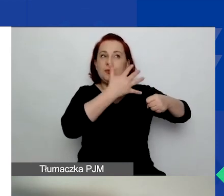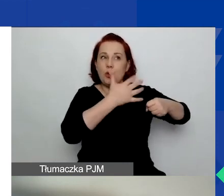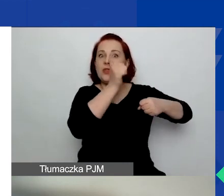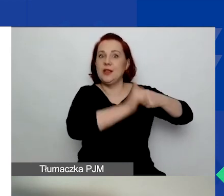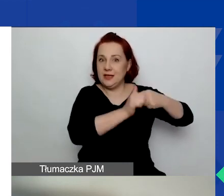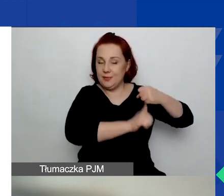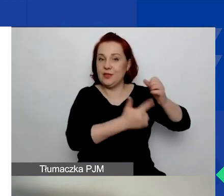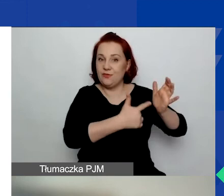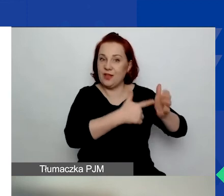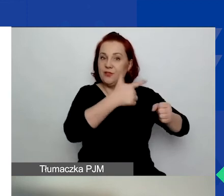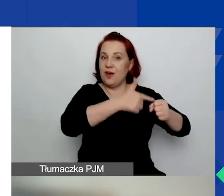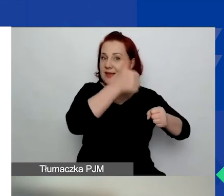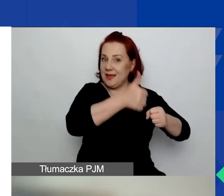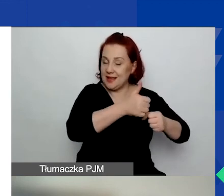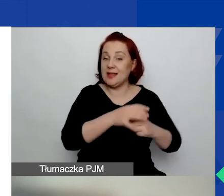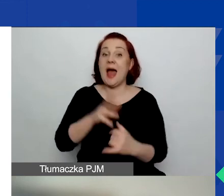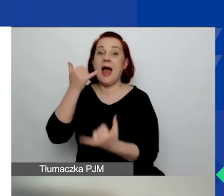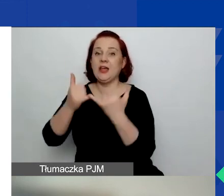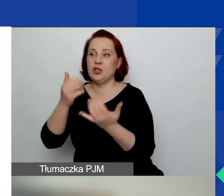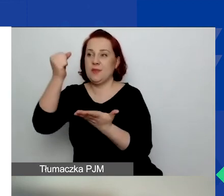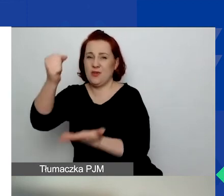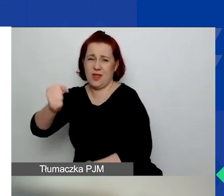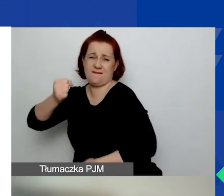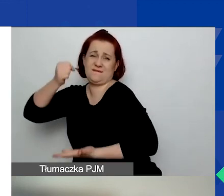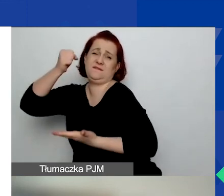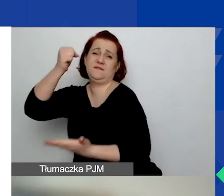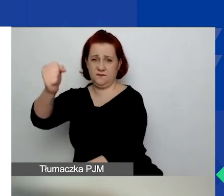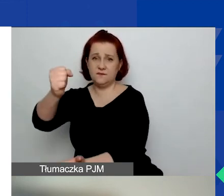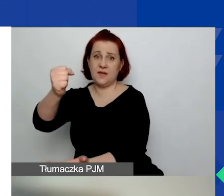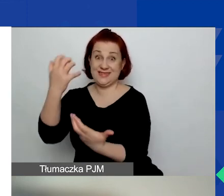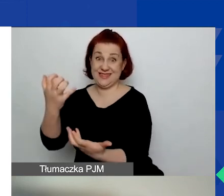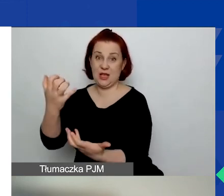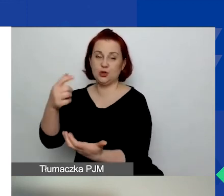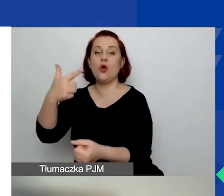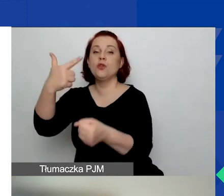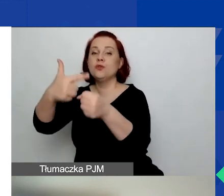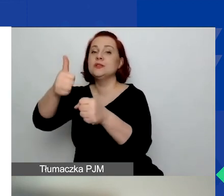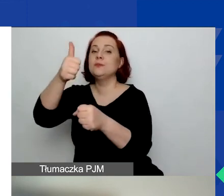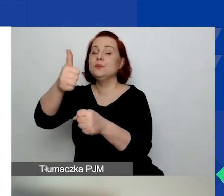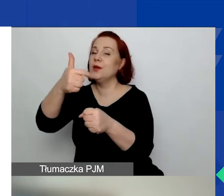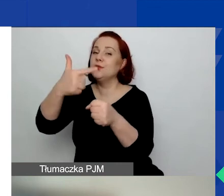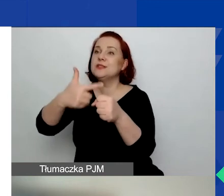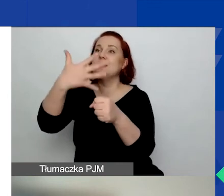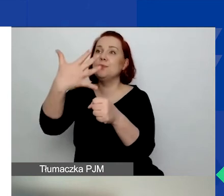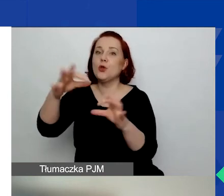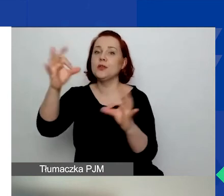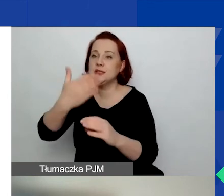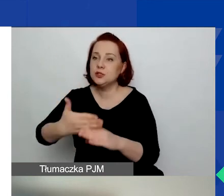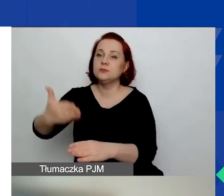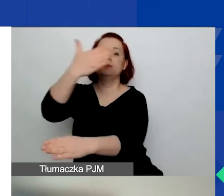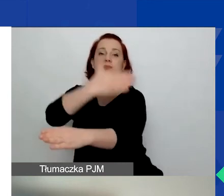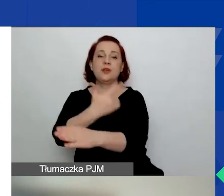A jeżeli aplikujecie o duży grant, od 25 stycznia 2021 roku.